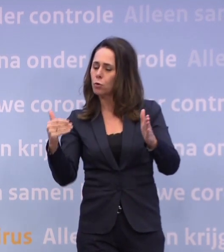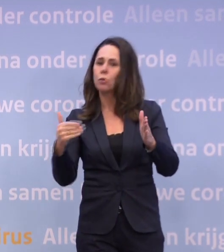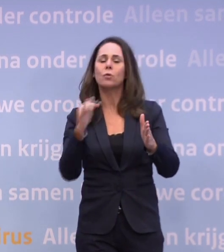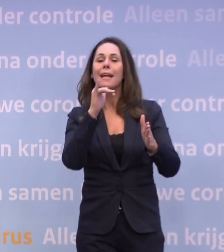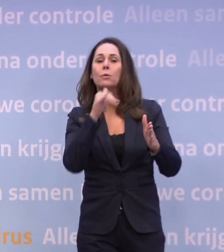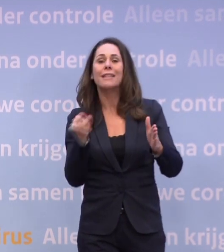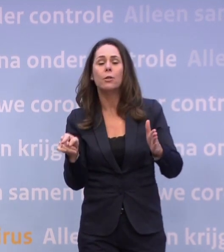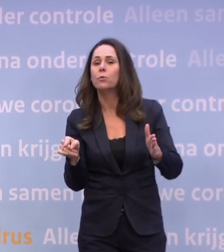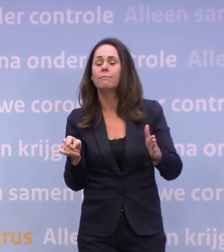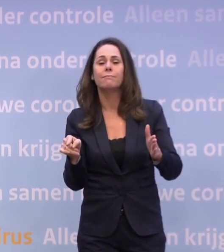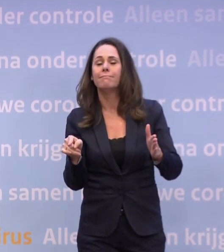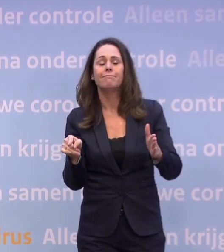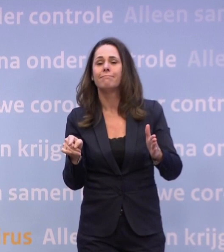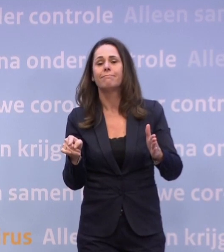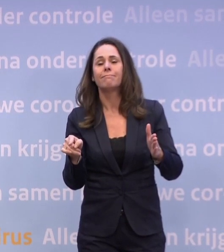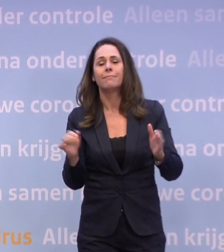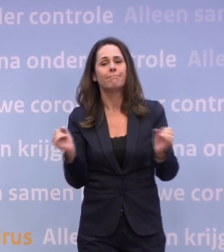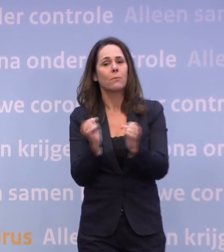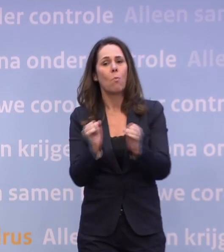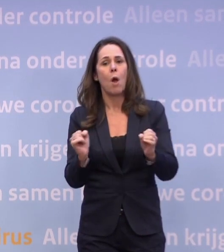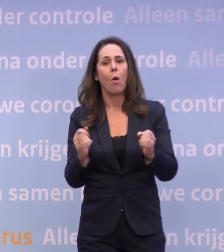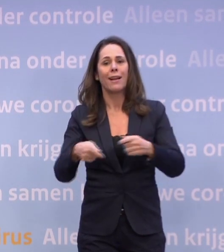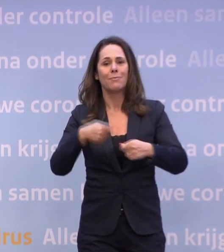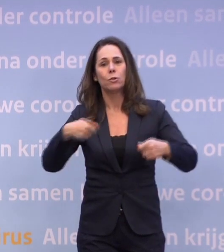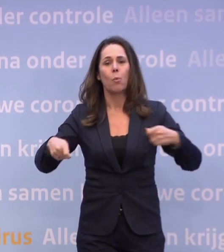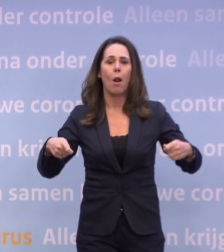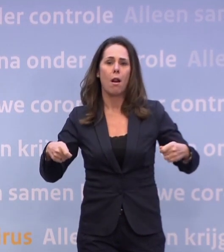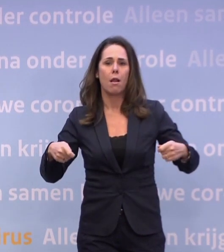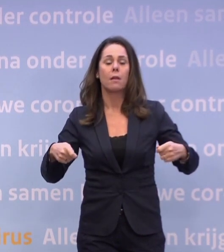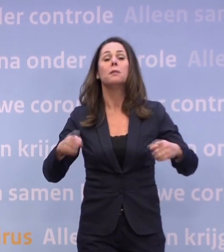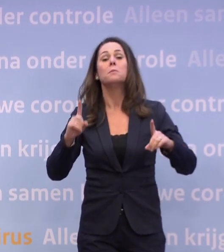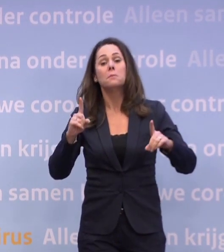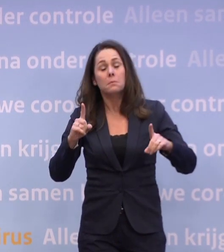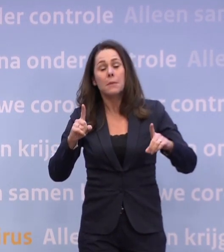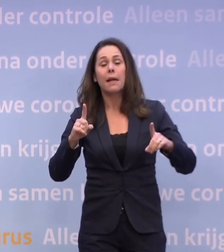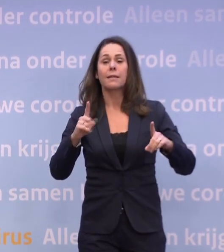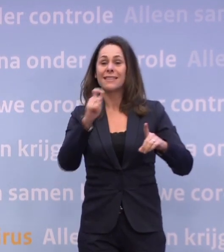...dat er geen versoepelingen mogelijk zijn. Als de trend niet wordt omgebogen, dan moeten we met verzwaringen komen.